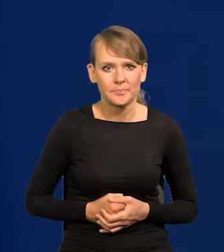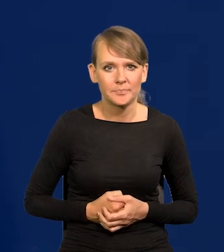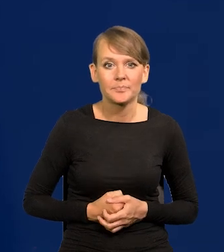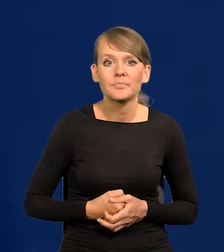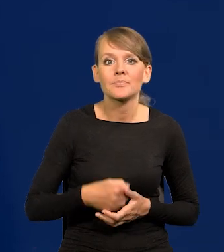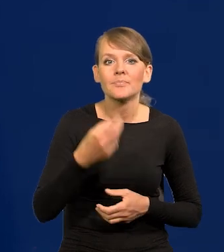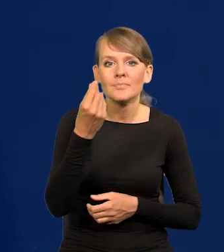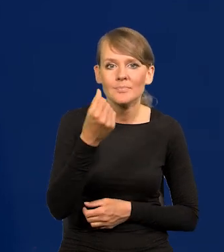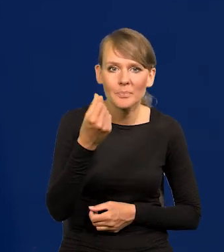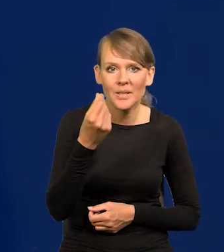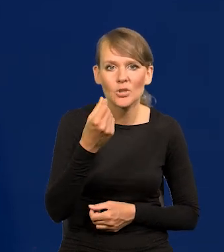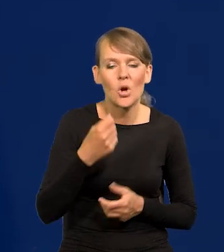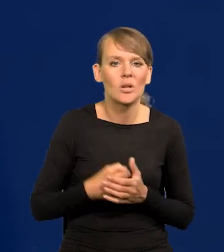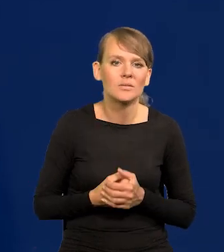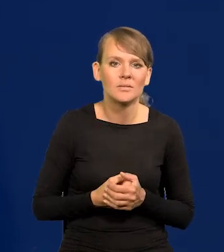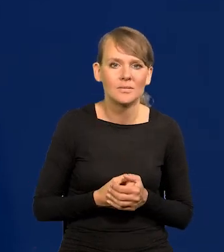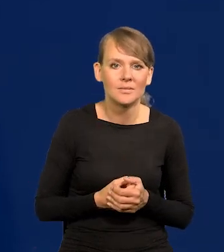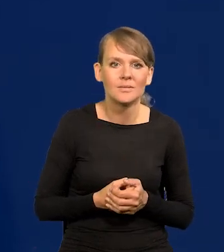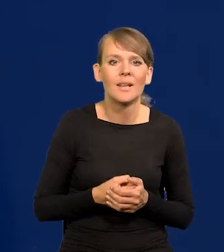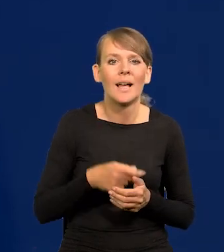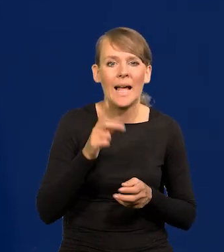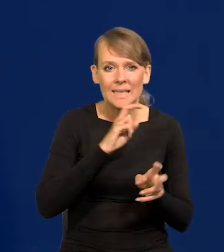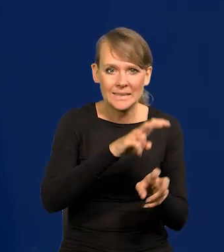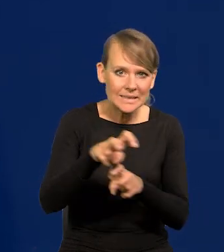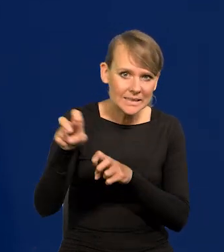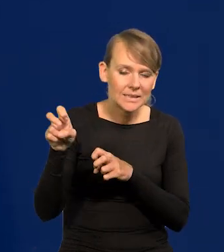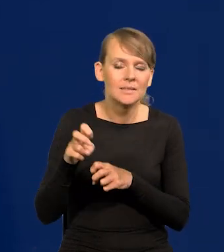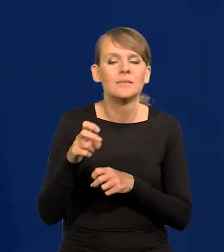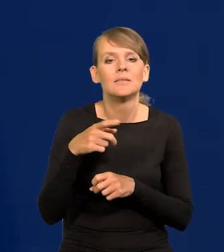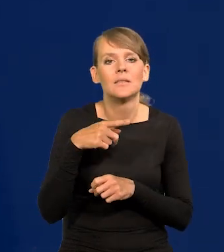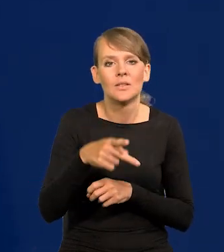Pieniądze zostały wydrenowane od konsumentów i nabywców,